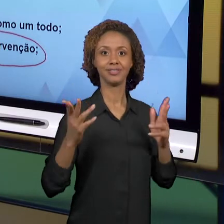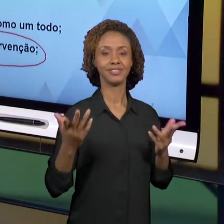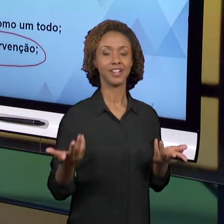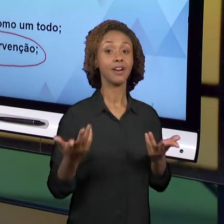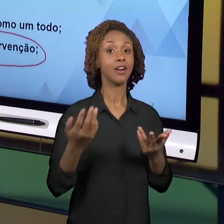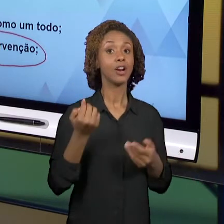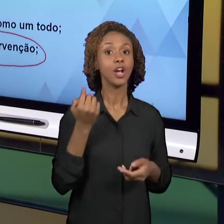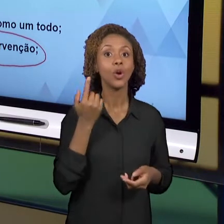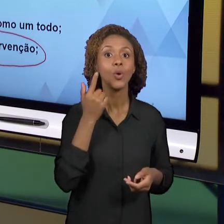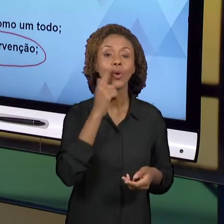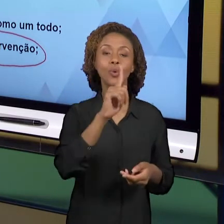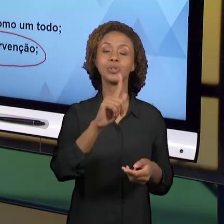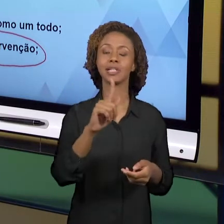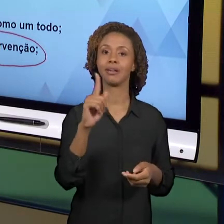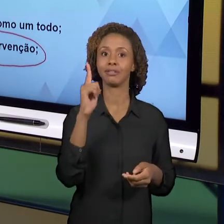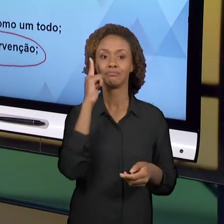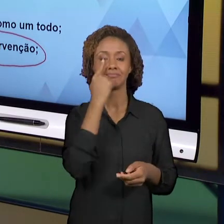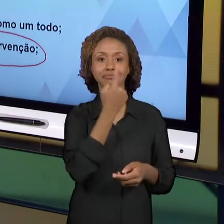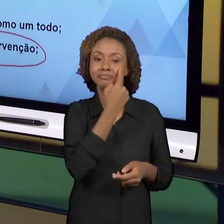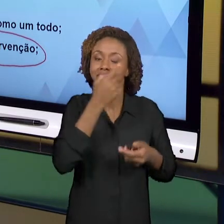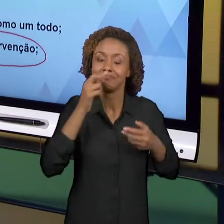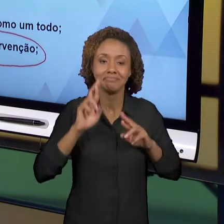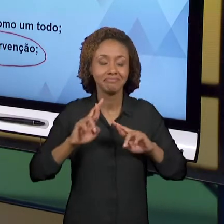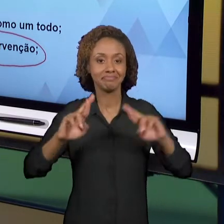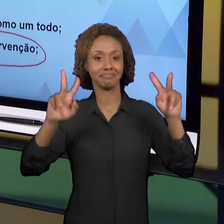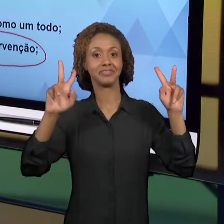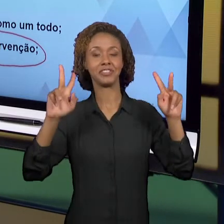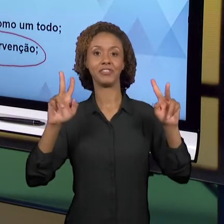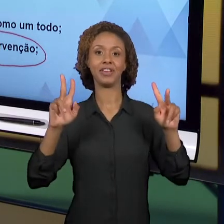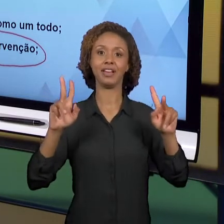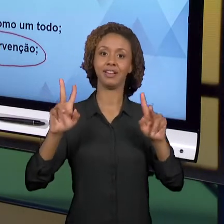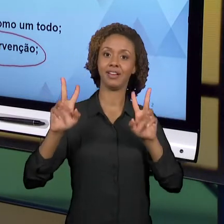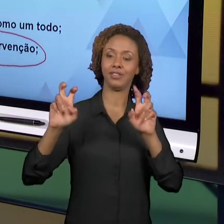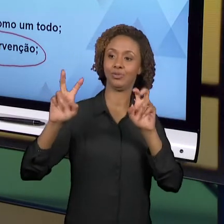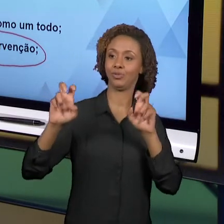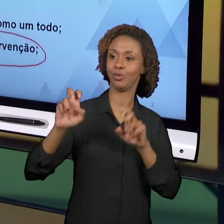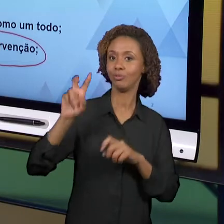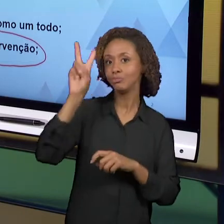ANOS INICIAIS. ENTÃO A INTERVENÇÃO,